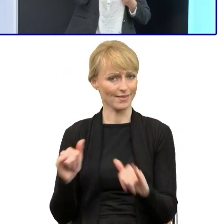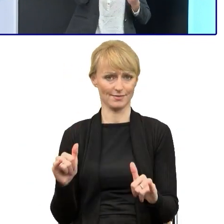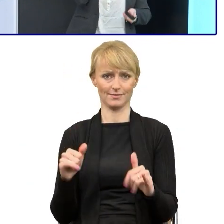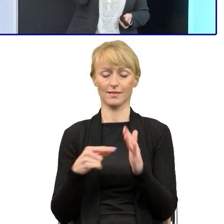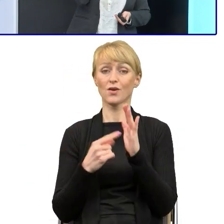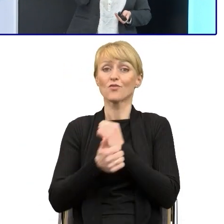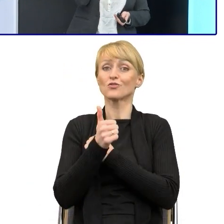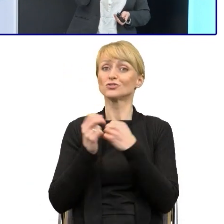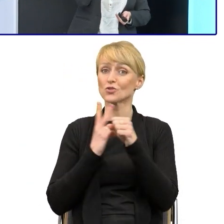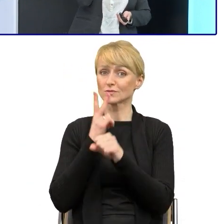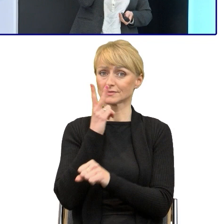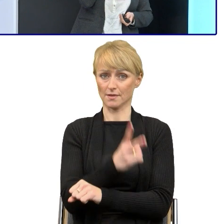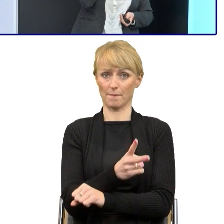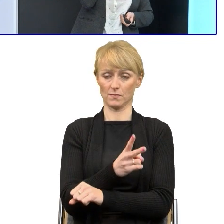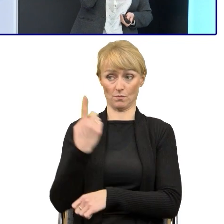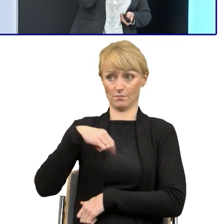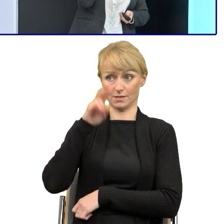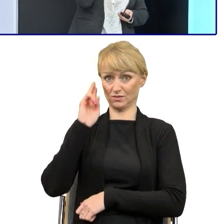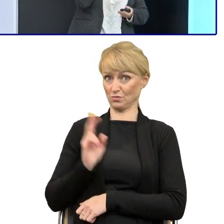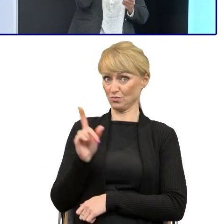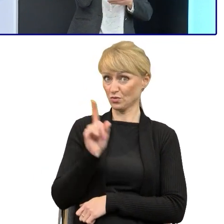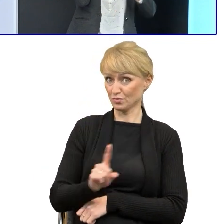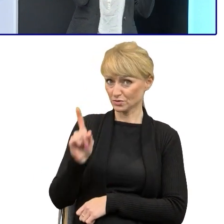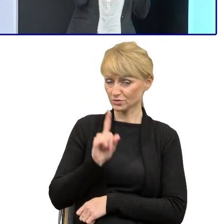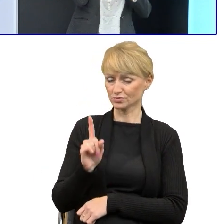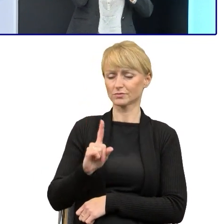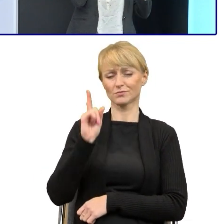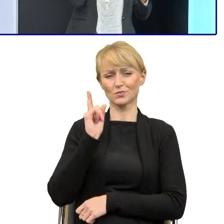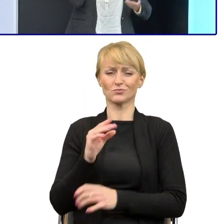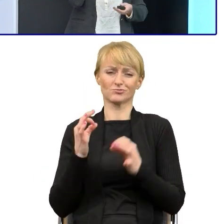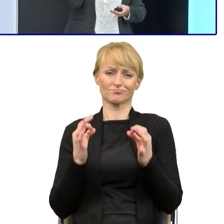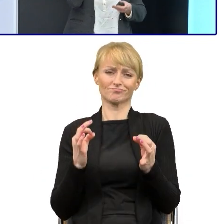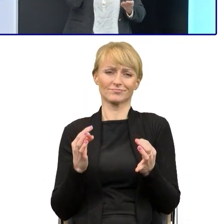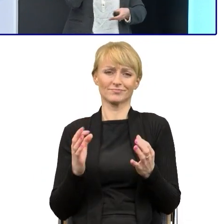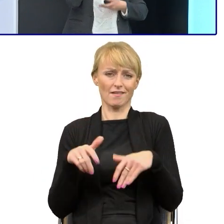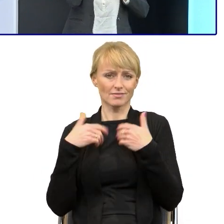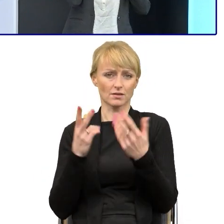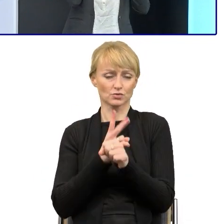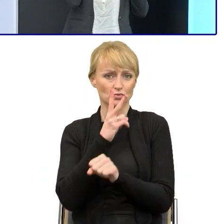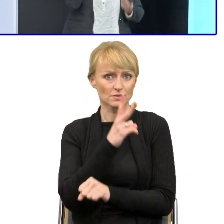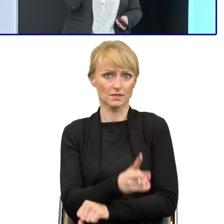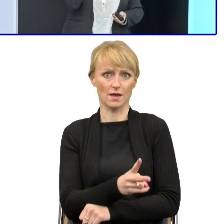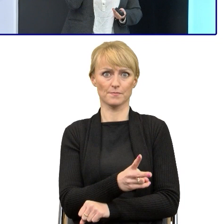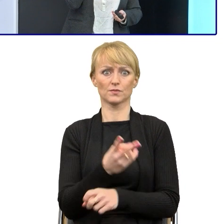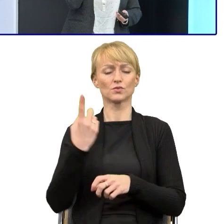My w instytucjach publicznych tą dostępność teraz analizujemy na różne sposoby, mówimy o niej bardzo wiele,